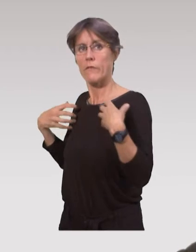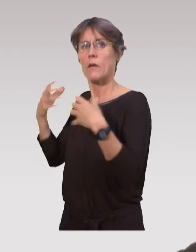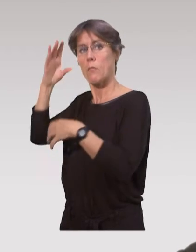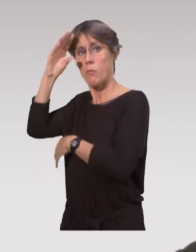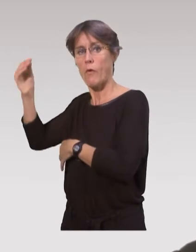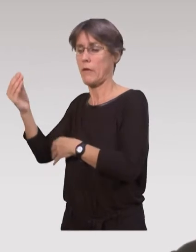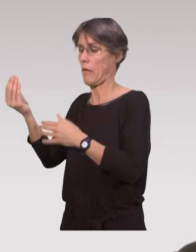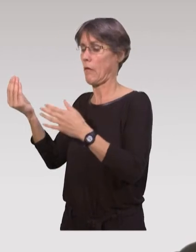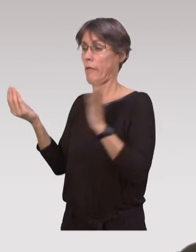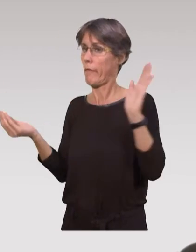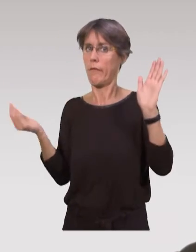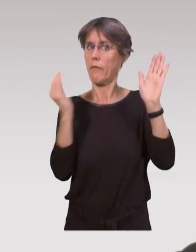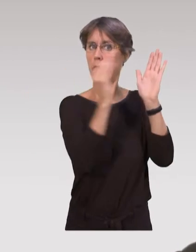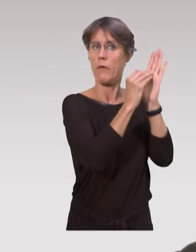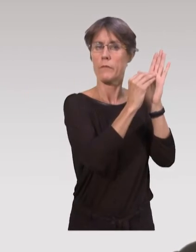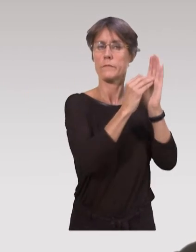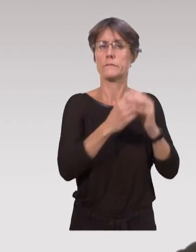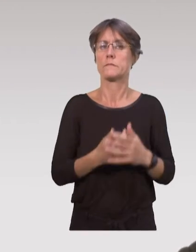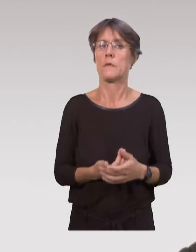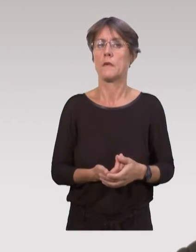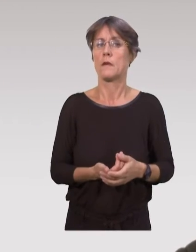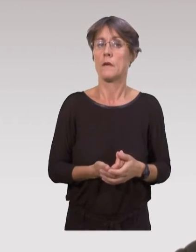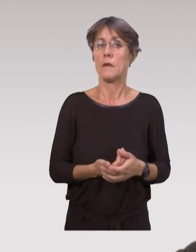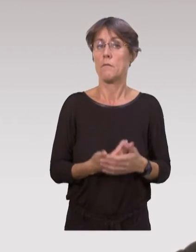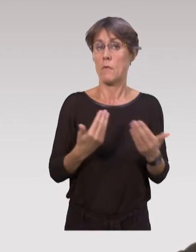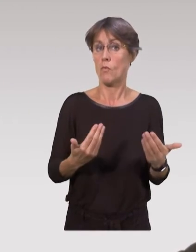issues du domaine scientifique ou professionnel.